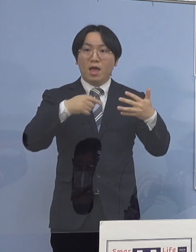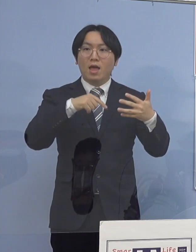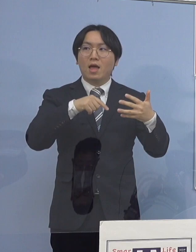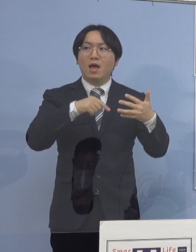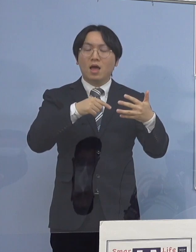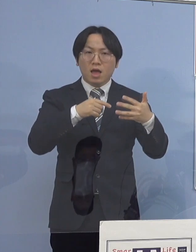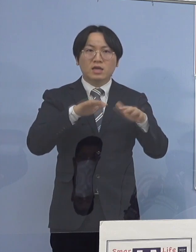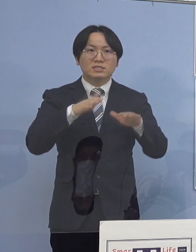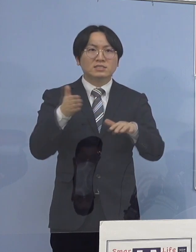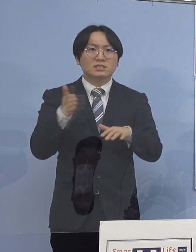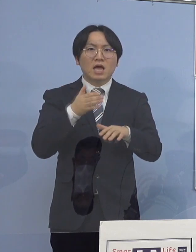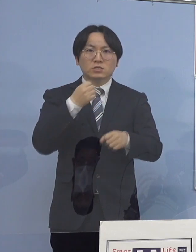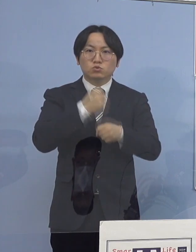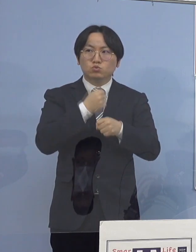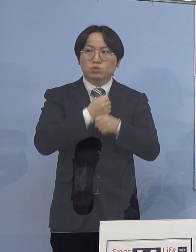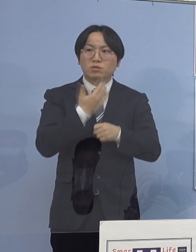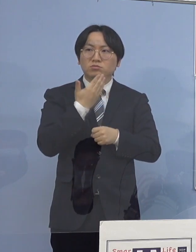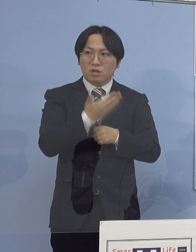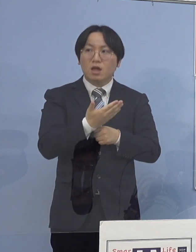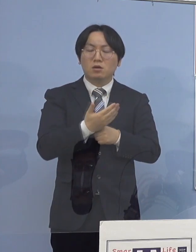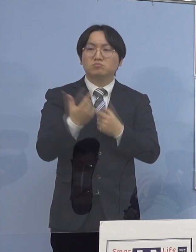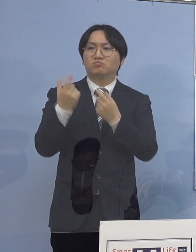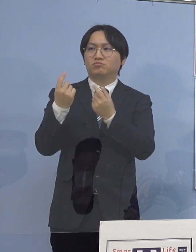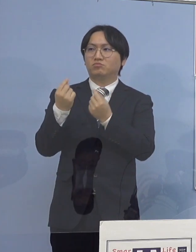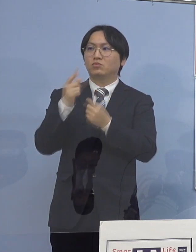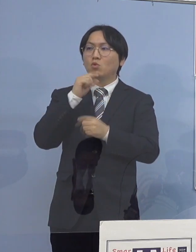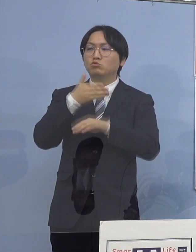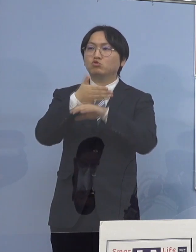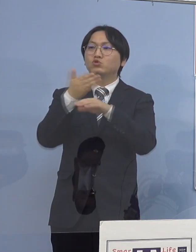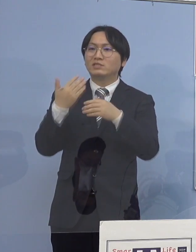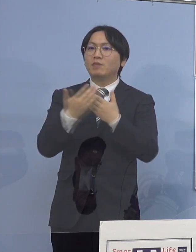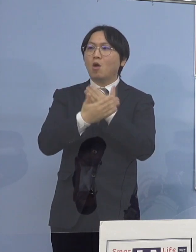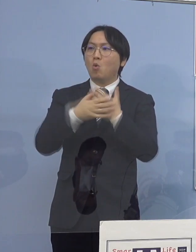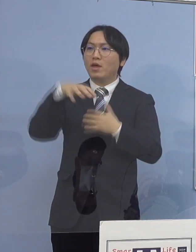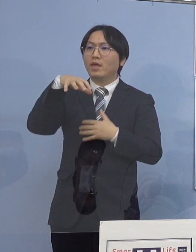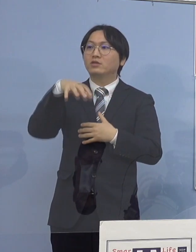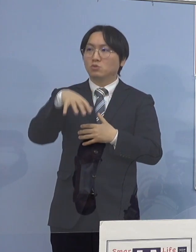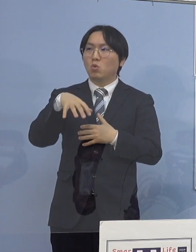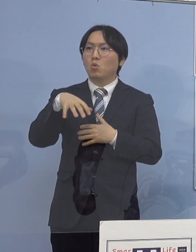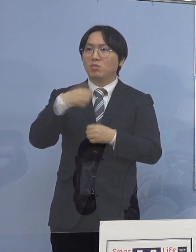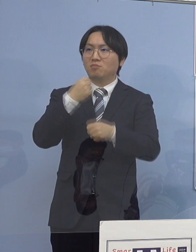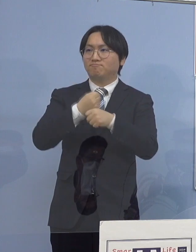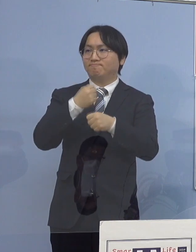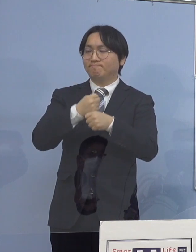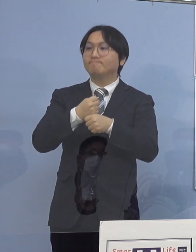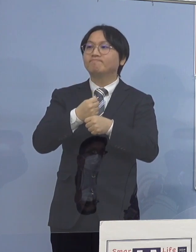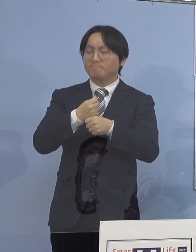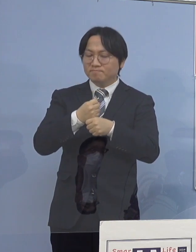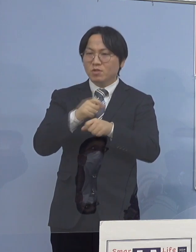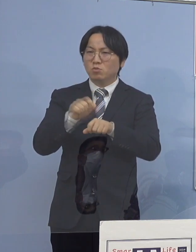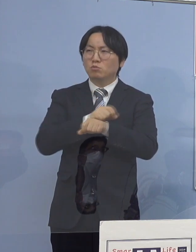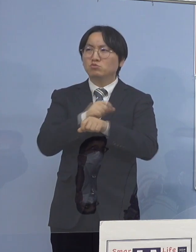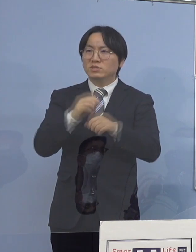（知事） そうです、徳島保健所の方で作って 特に家庭内感染 今、非常に多いということで